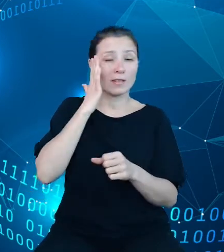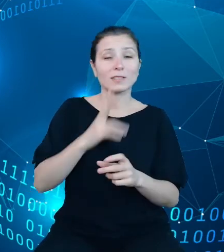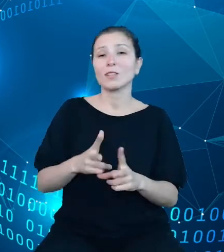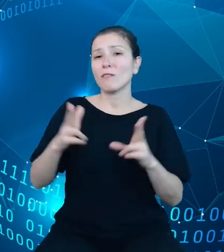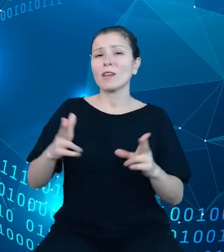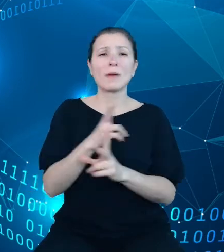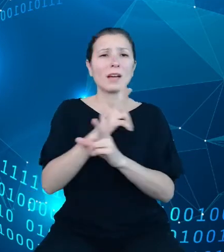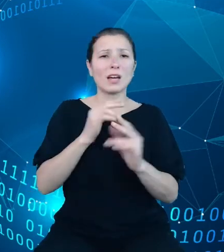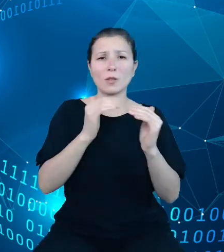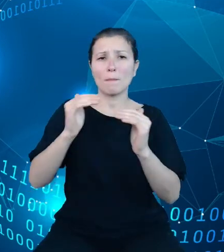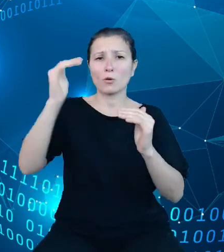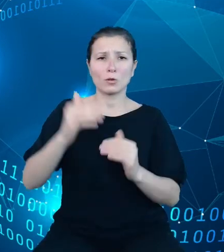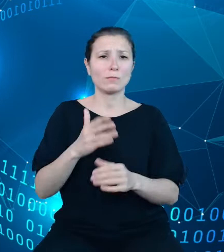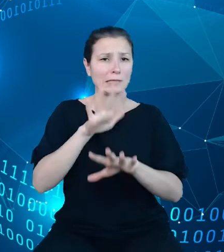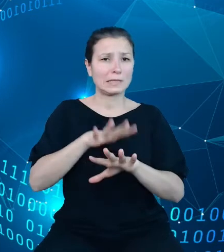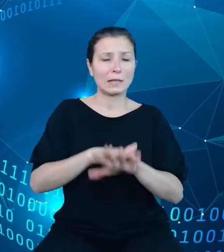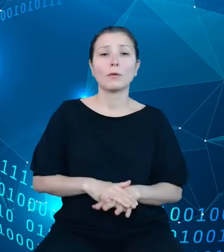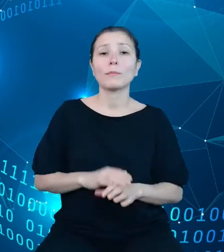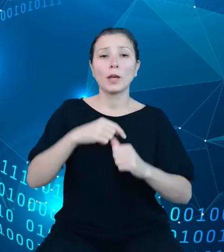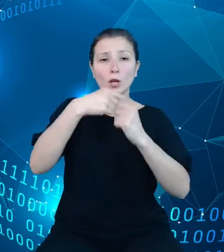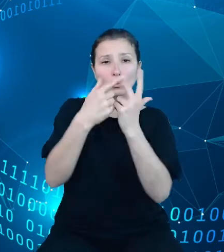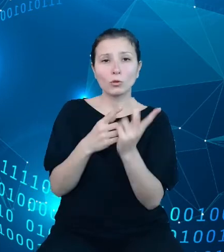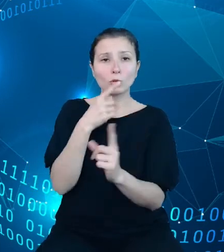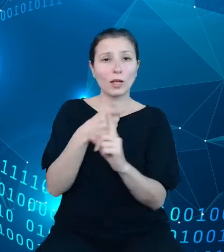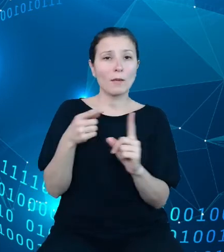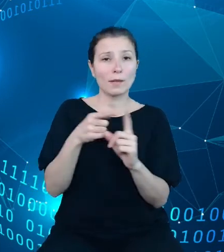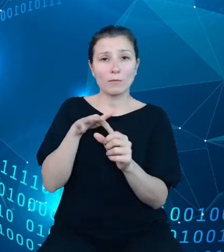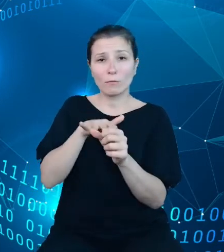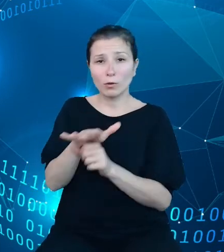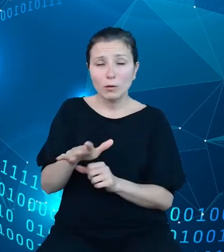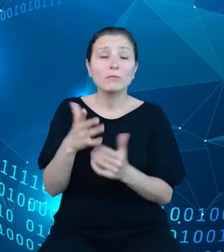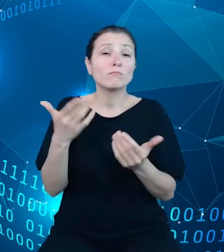Wszystkie powyższe elementy wpłynęły na konieczność zaprojektowania i wdrożenia